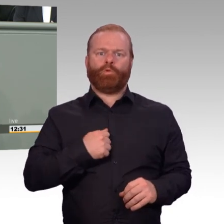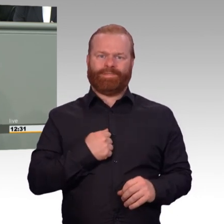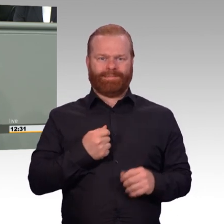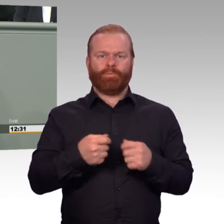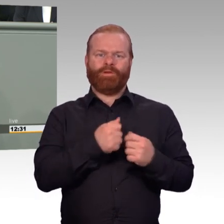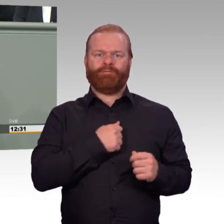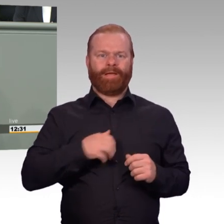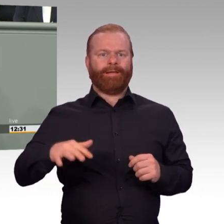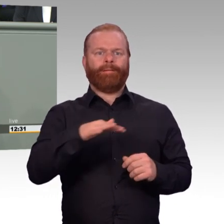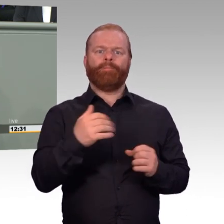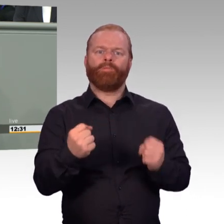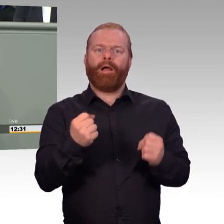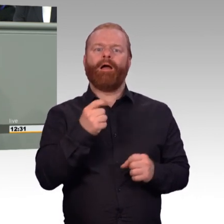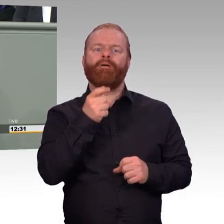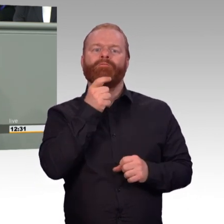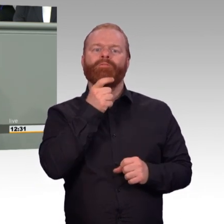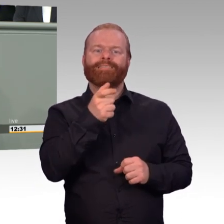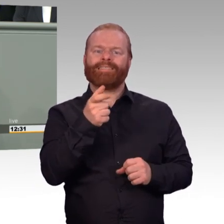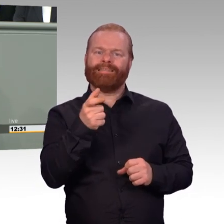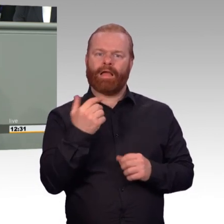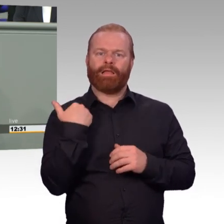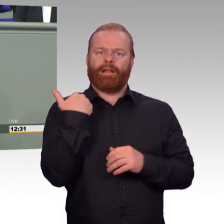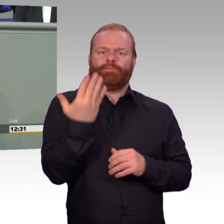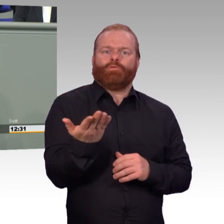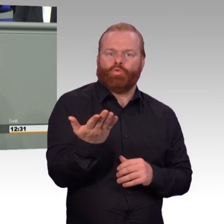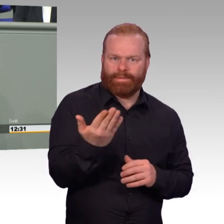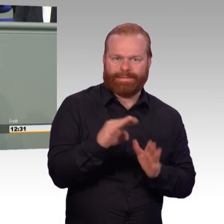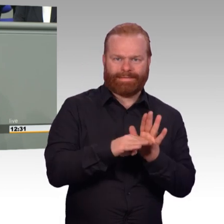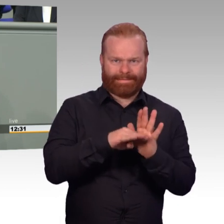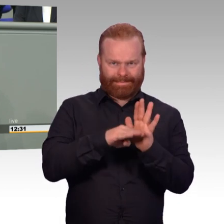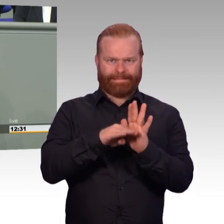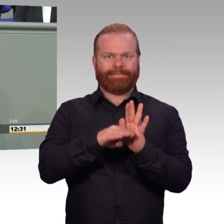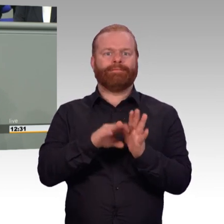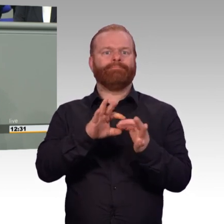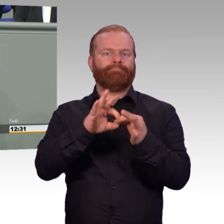ist zweifelsohne die Steigerung der Attraktivität des Dienstes bei der Bundeswehr.